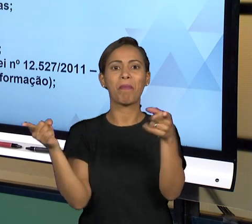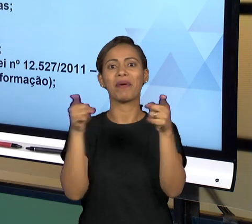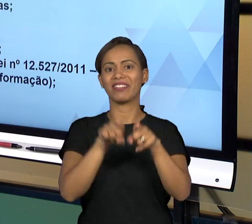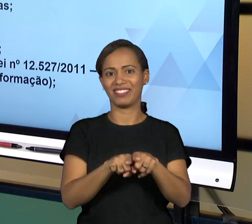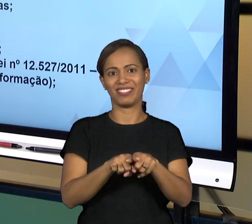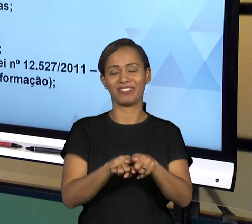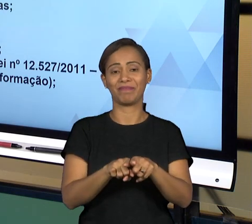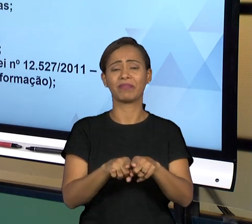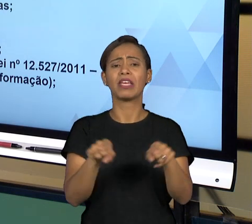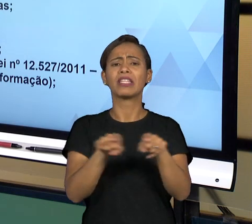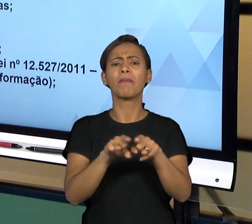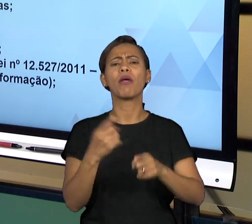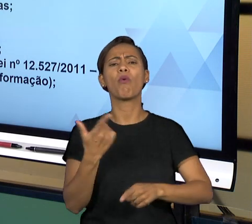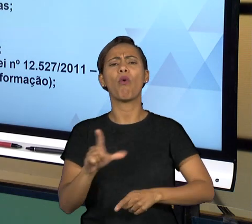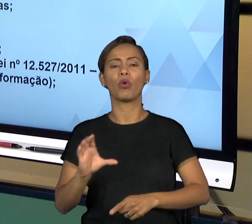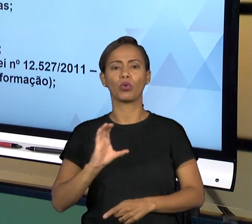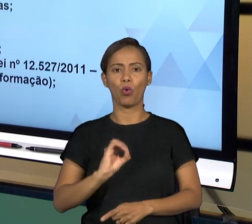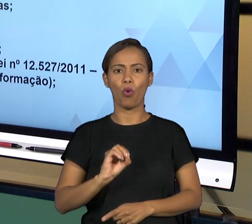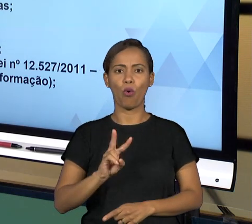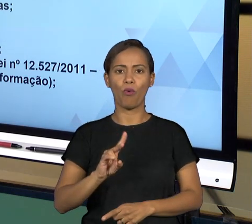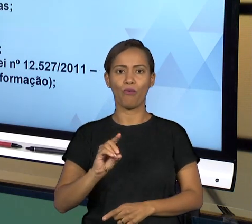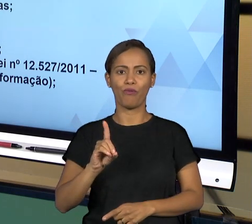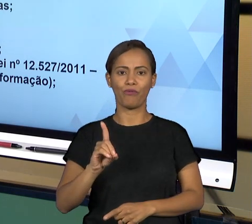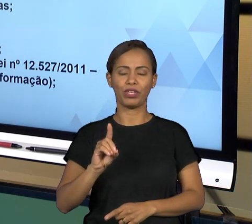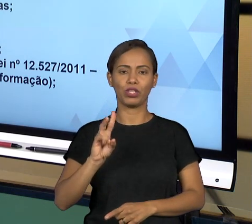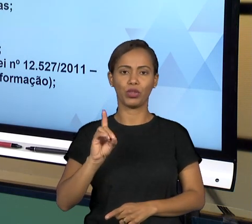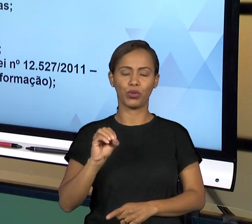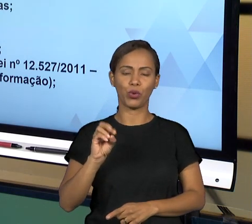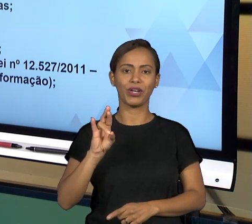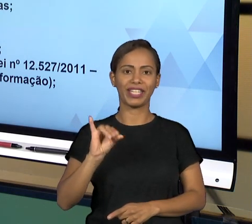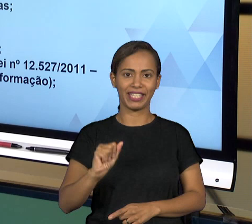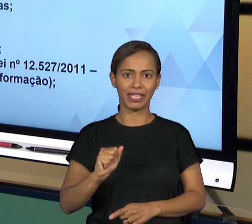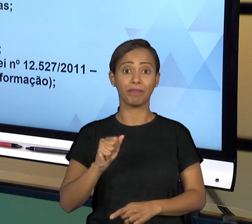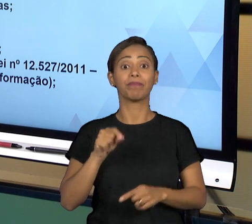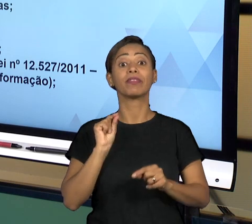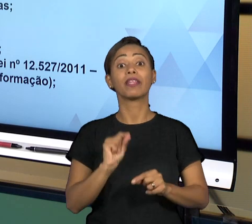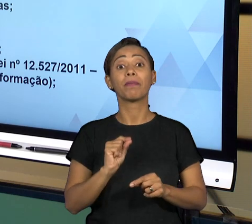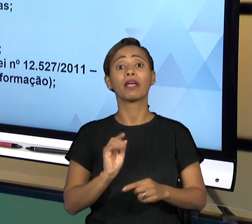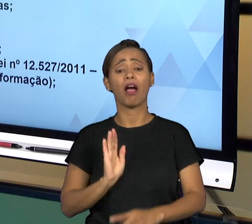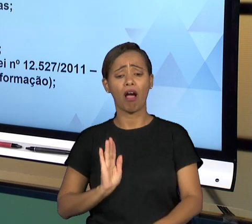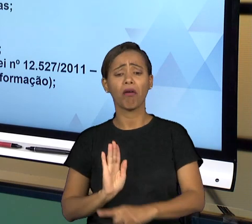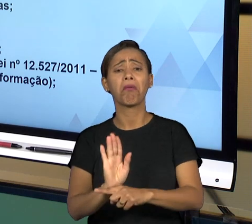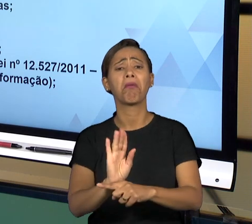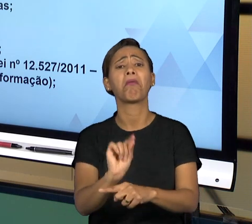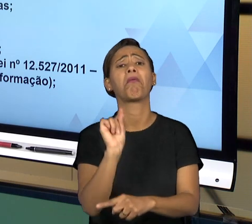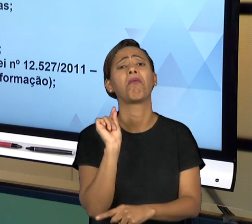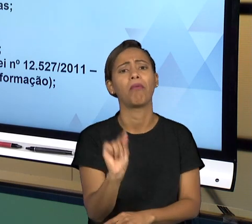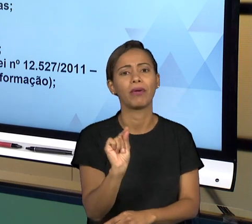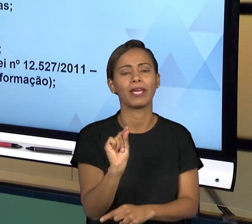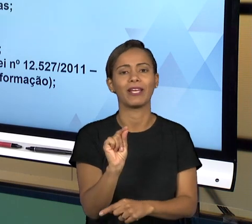QUE É O QUÊ? EM LINHAS GERAIS, AS OUVIDORIAS SÃO ÓRGÃOS DE CONTROLE DA ADMINISTRAÇÃO PÚBLICA,